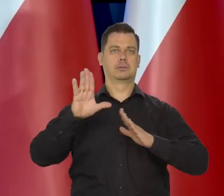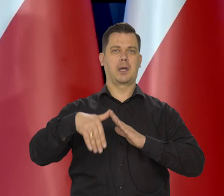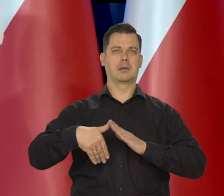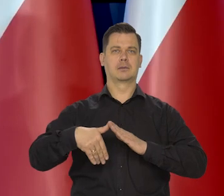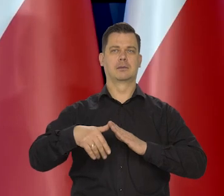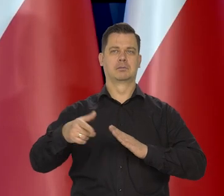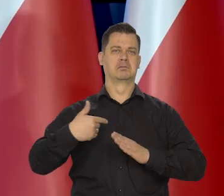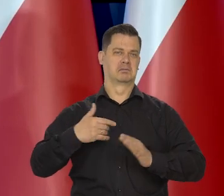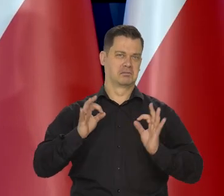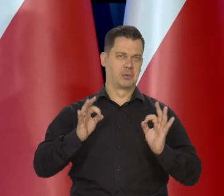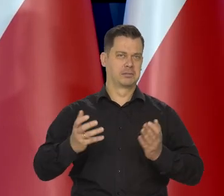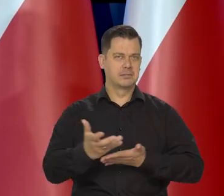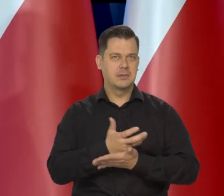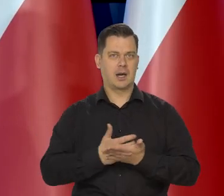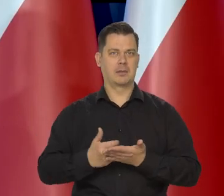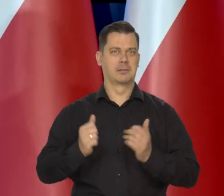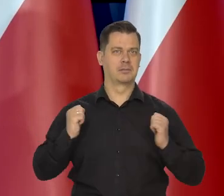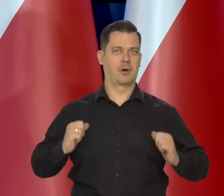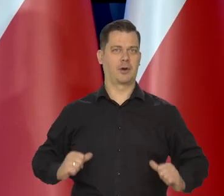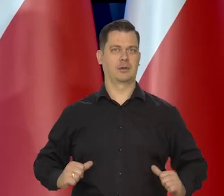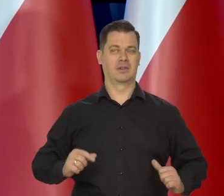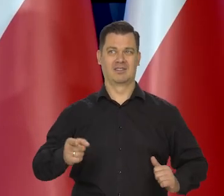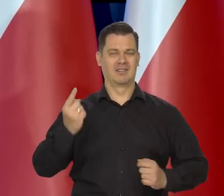no w jakimś tam względnym dobrobycie i spokoju,